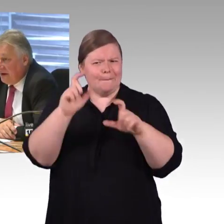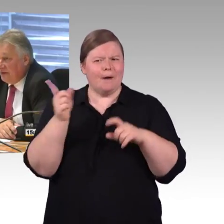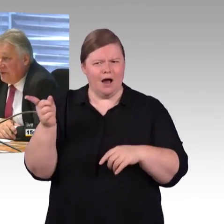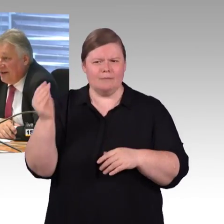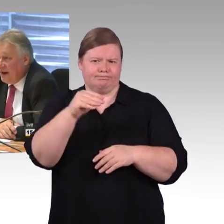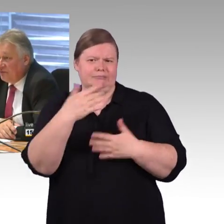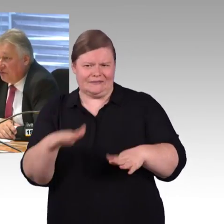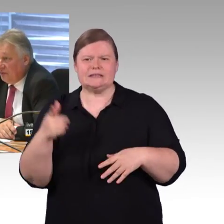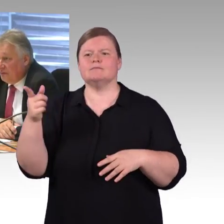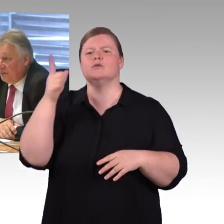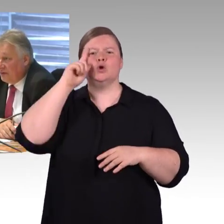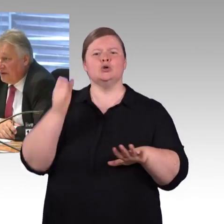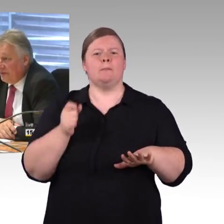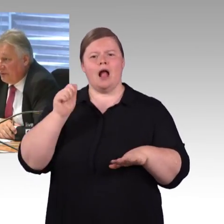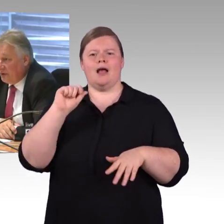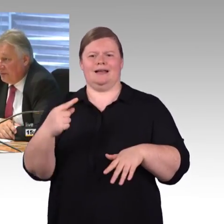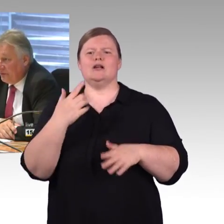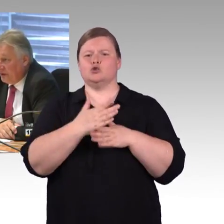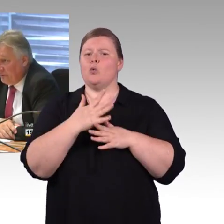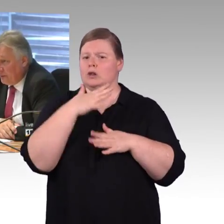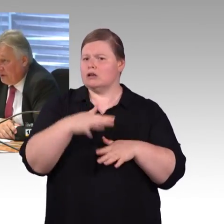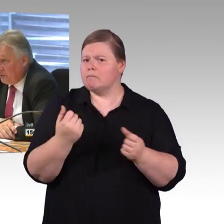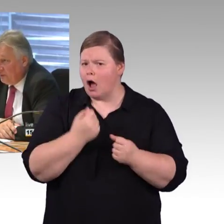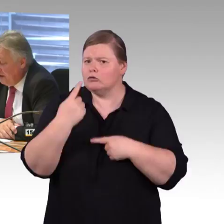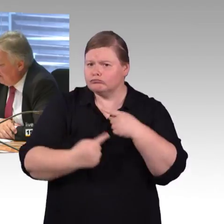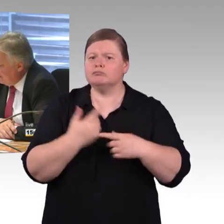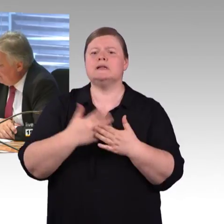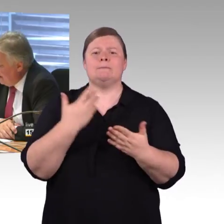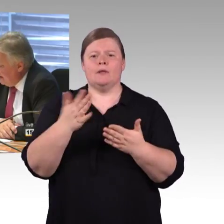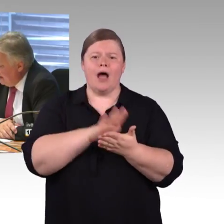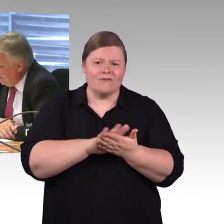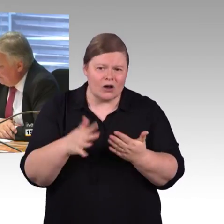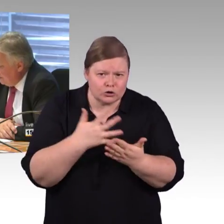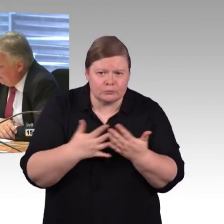Ich gehe mal in die Abendstunden, ich weiß, dass wir da besondere Probleme haben.